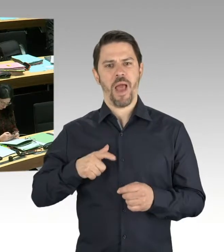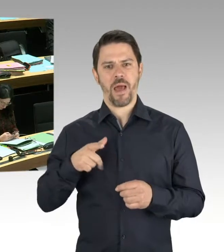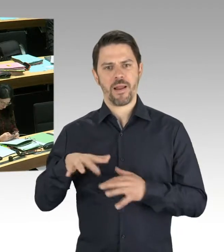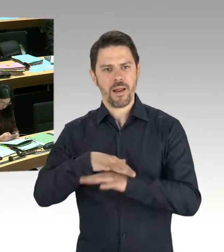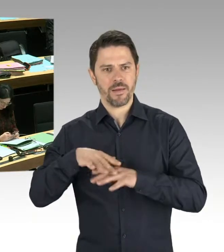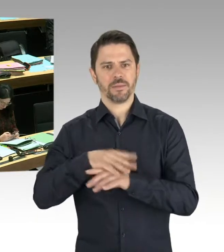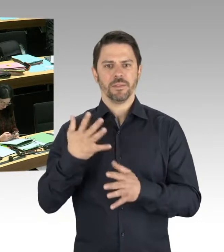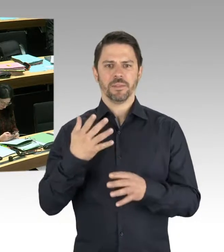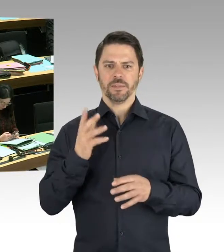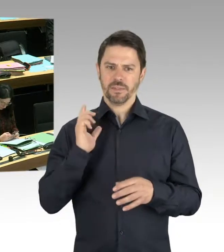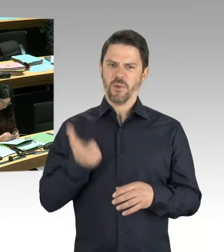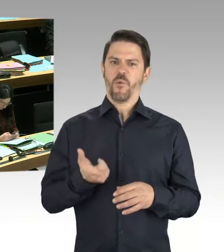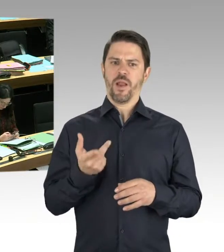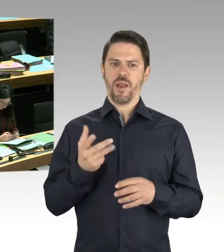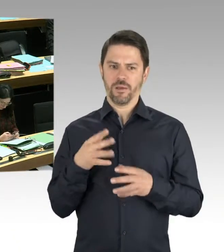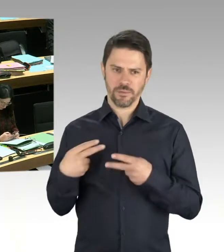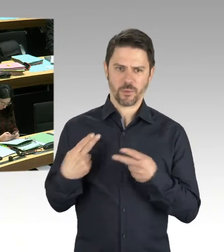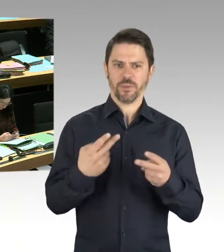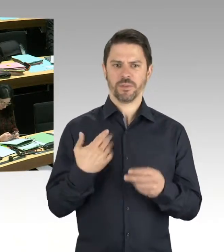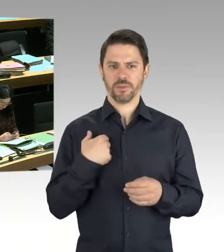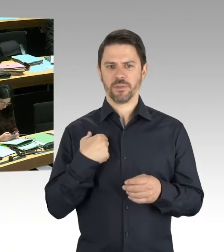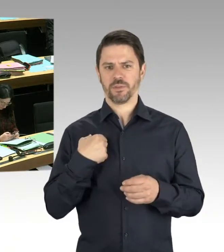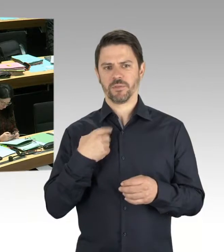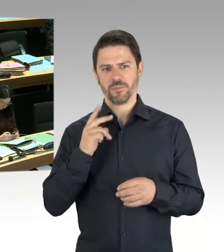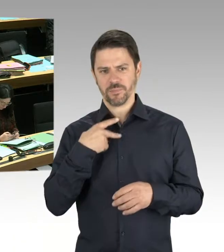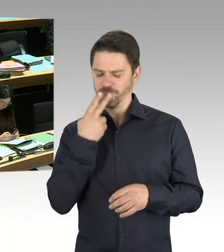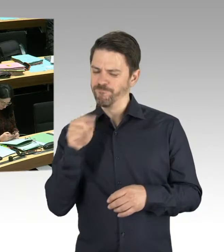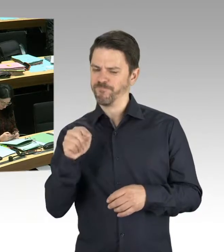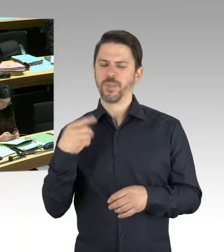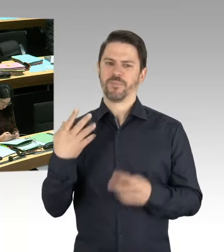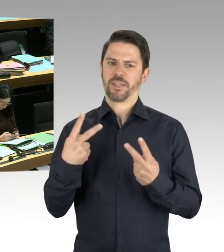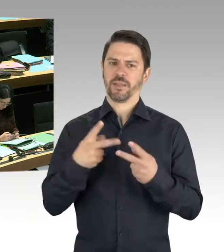für die Berlinerinnen und Berliner. Gerade öffentliche, gepflegte Grünanlagen, die nicht verwahrlosen,